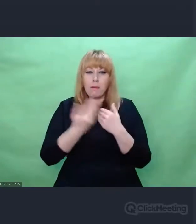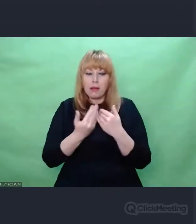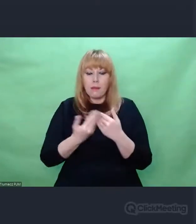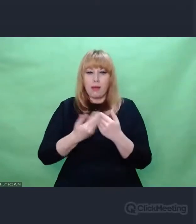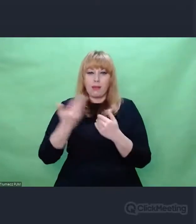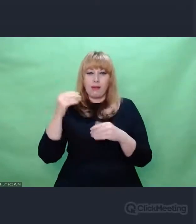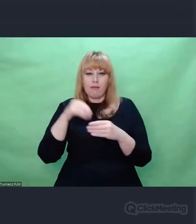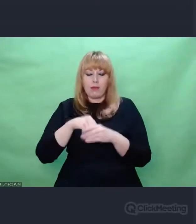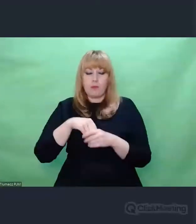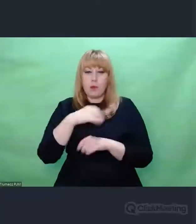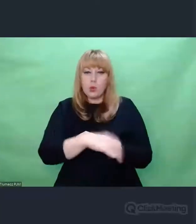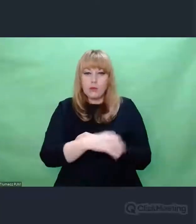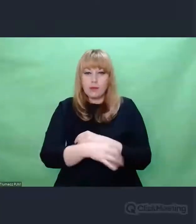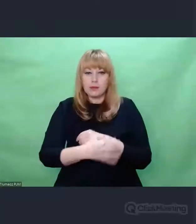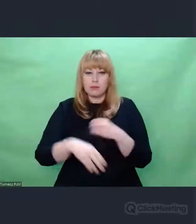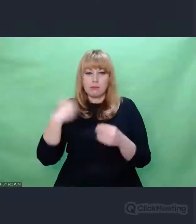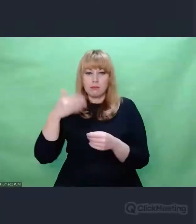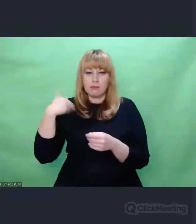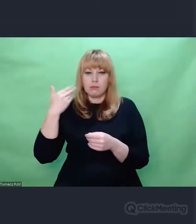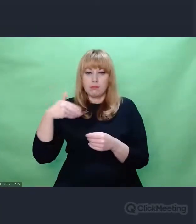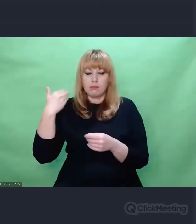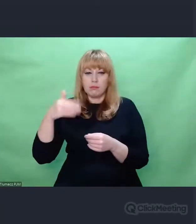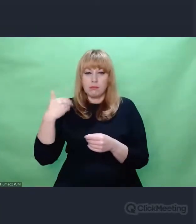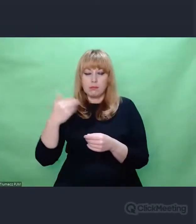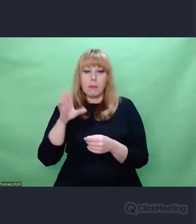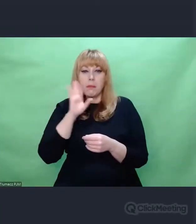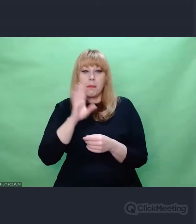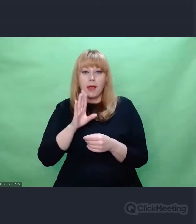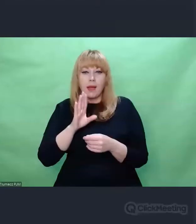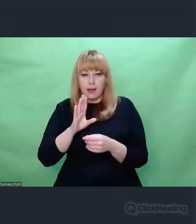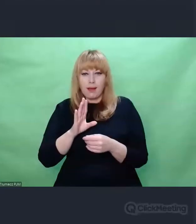jak to wcześniej przez mnie wspomniany Georges Didi-Huberman powiedział -